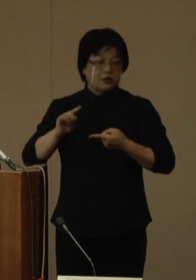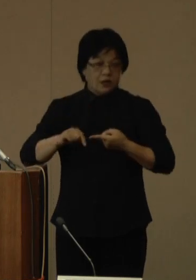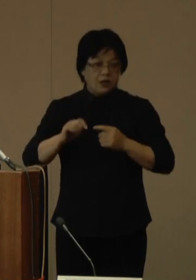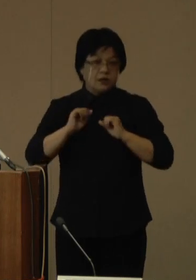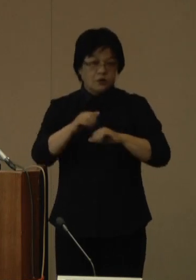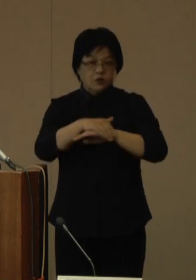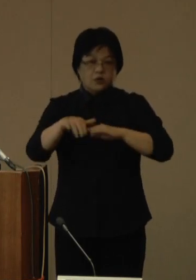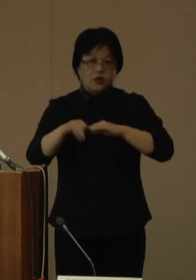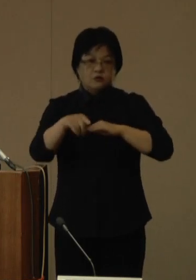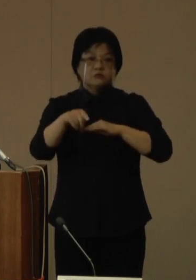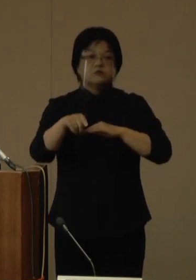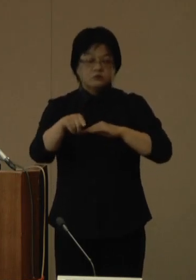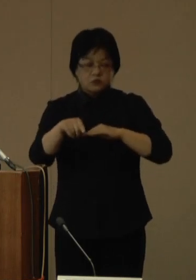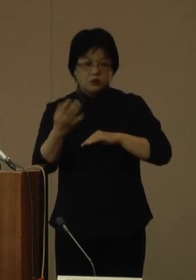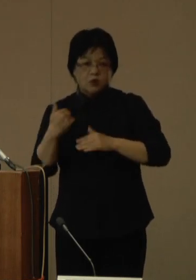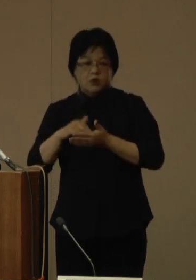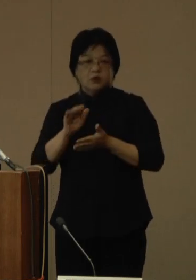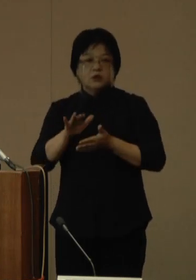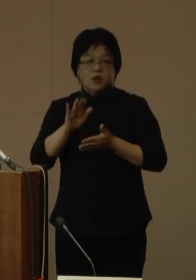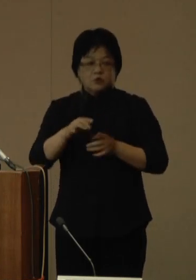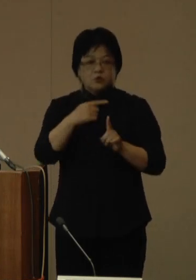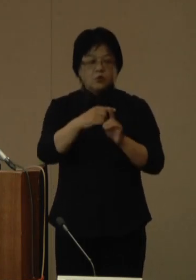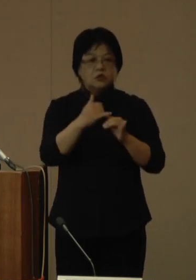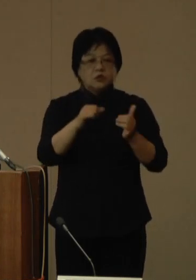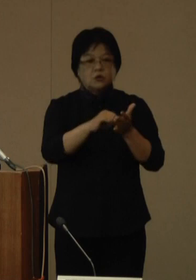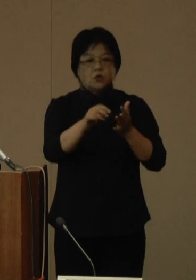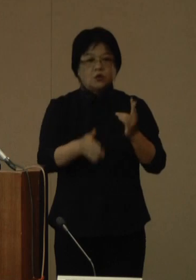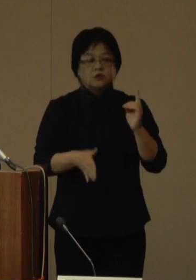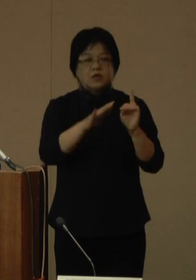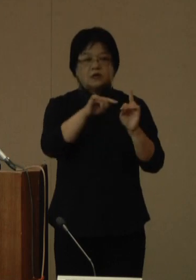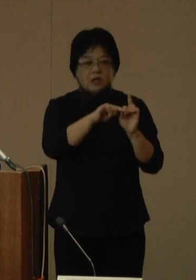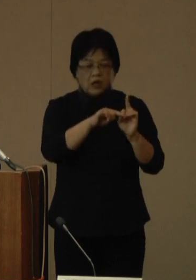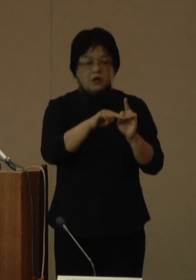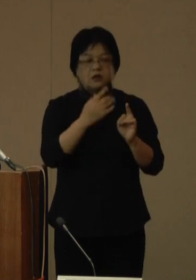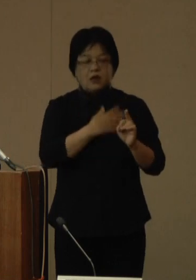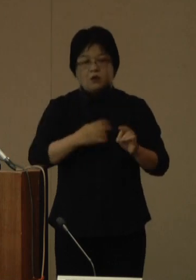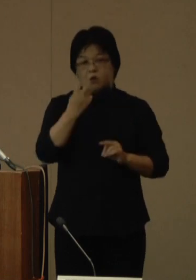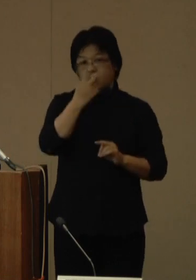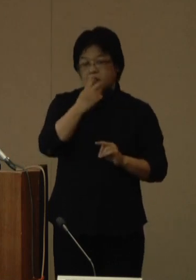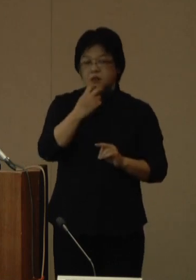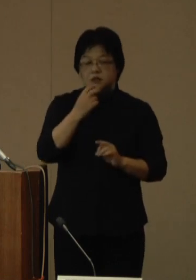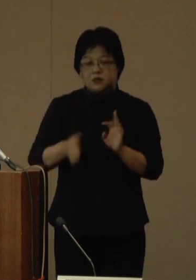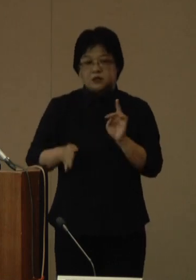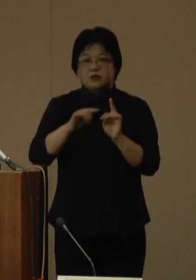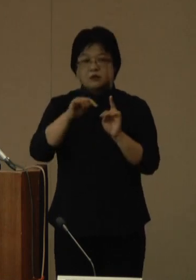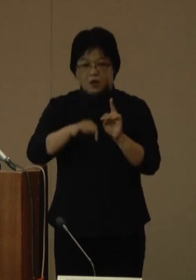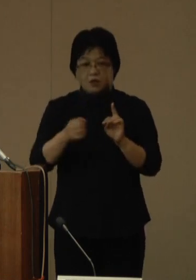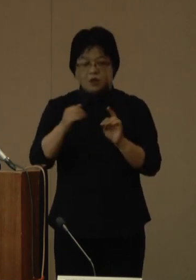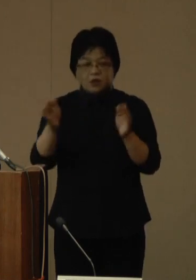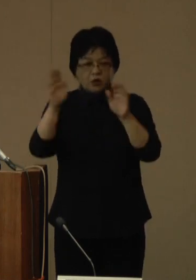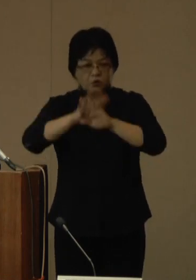既存の陽性者登録センターや健康管理センター、それから夜間相談窓口など、